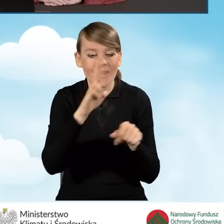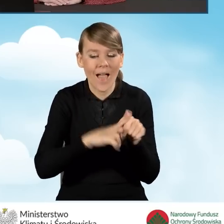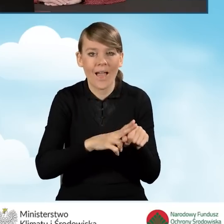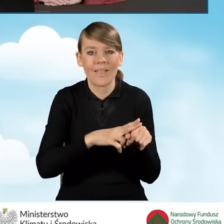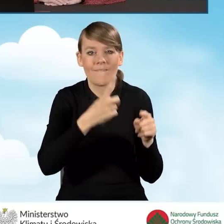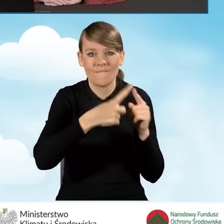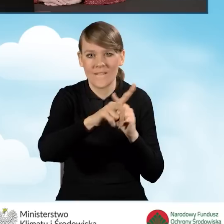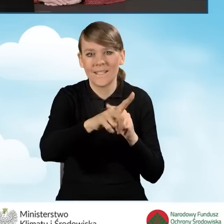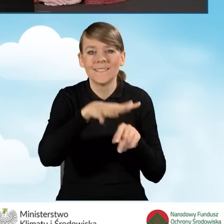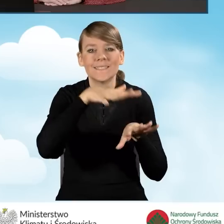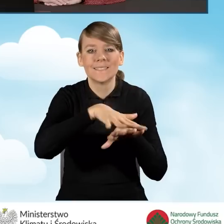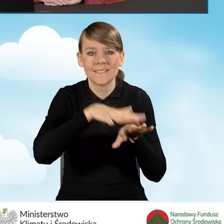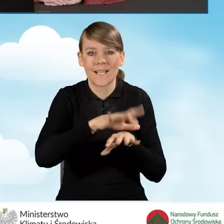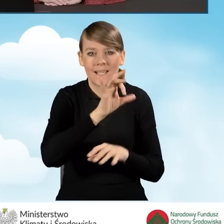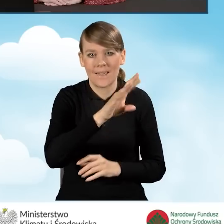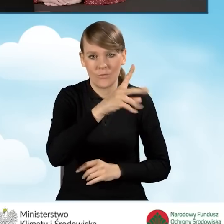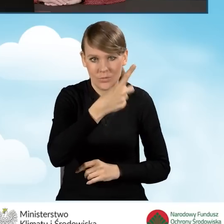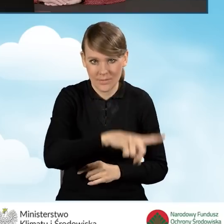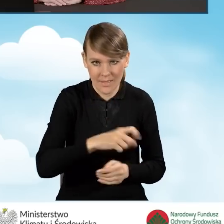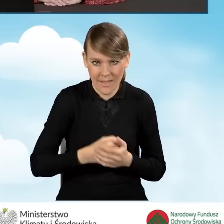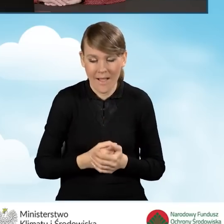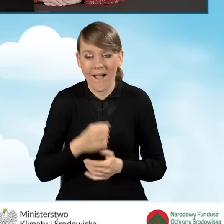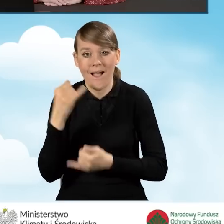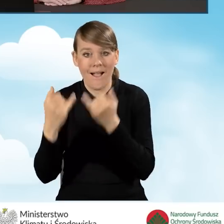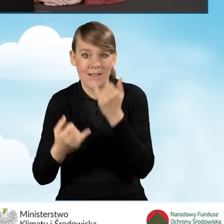tego wniosku w systemie GWD. Natomiast w sytuacji, kiedy wniosek